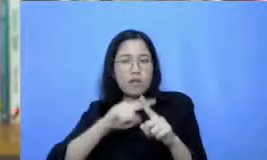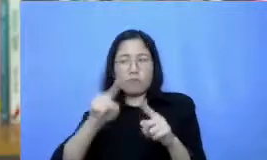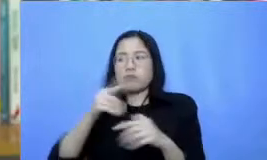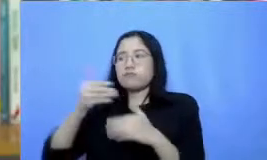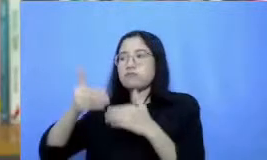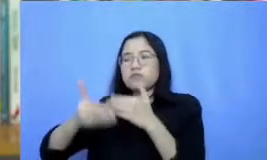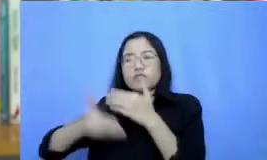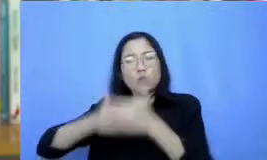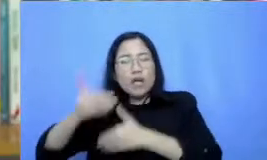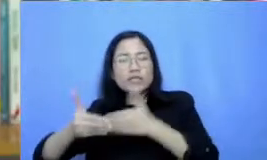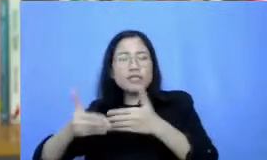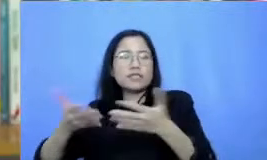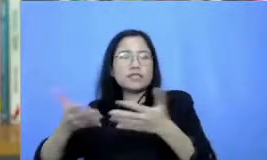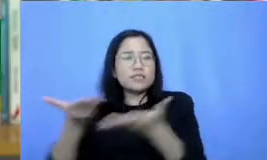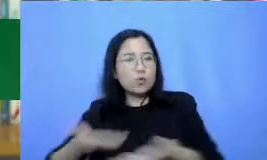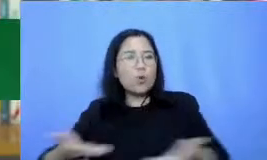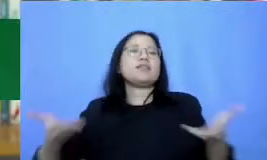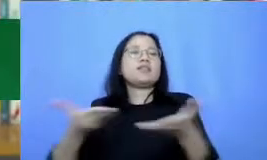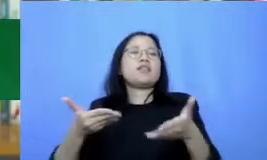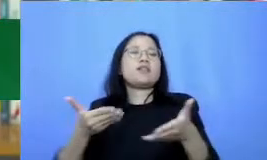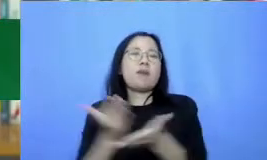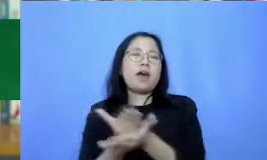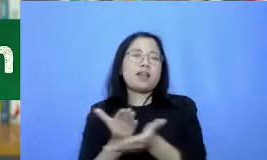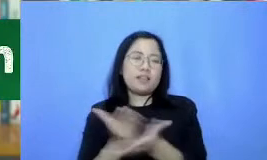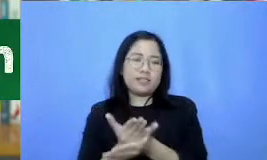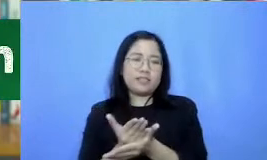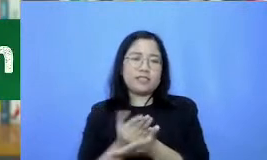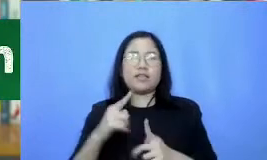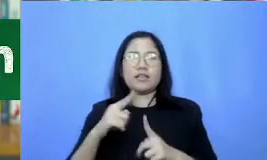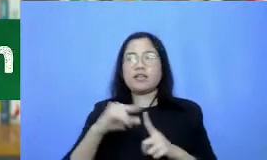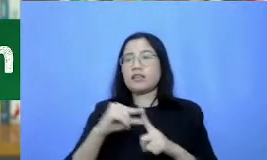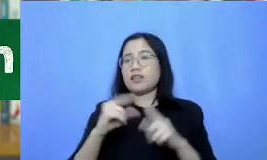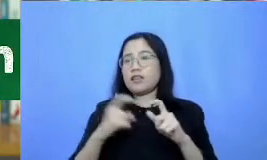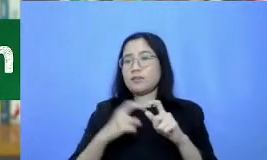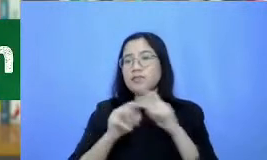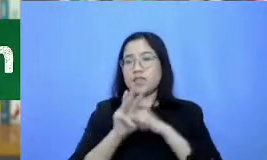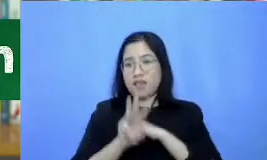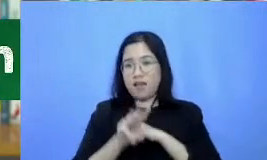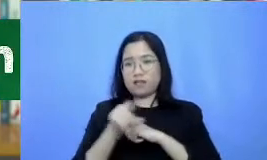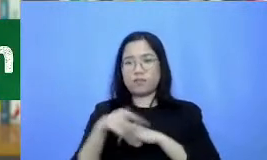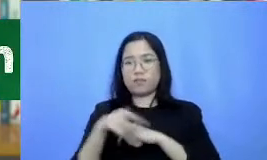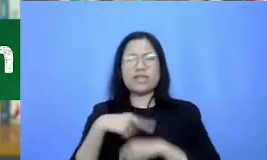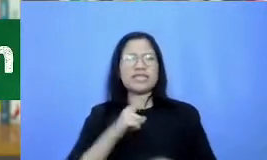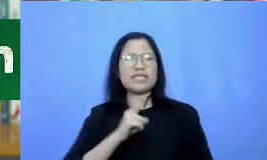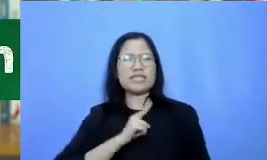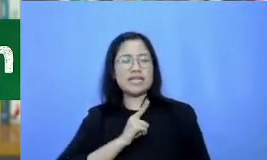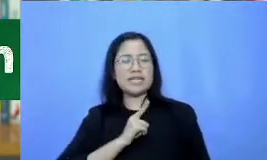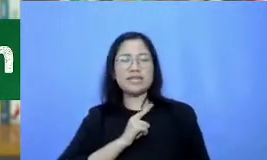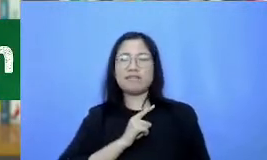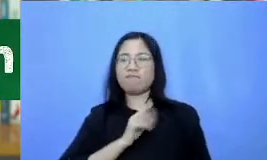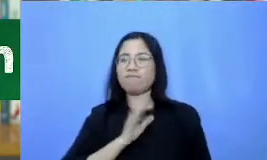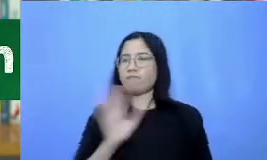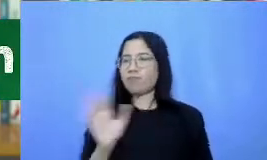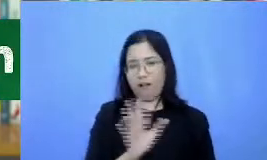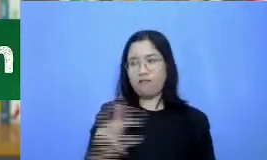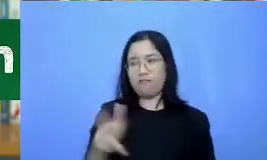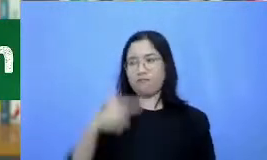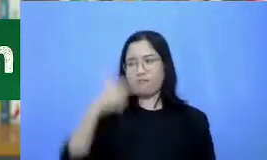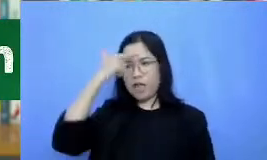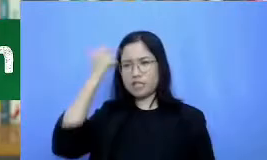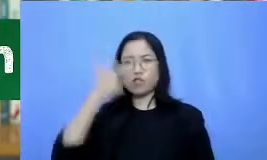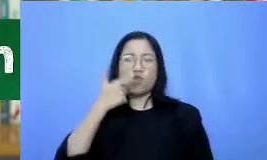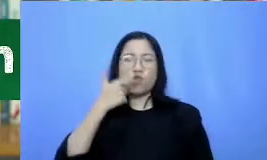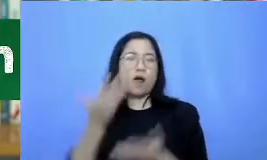tips ketiga usahakan tidak sendirian dalam belajar aplikasi dan mengembangkan skenario kegiatan